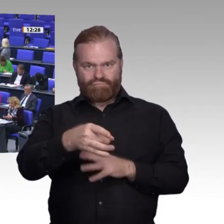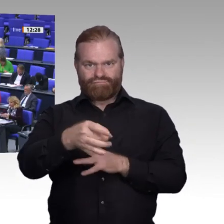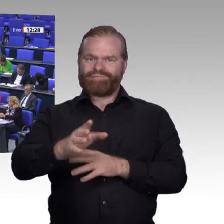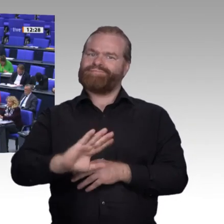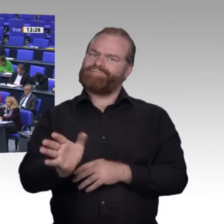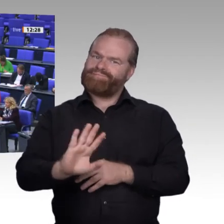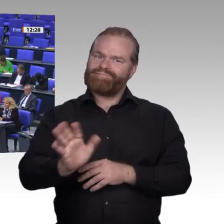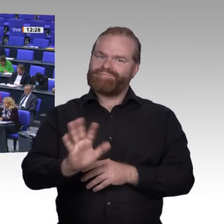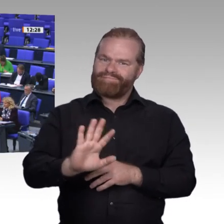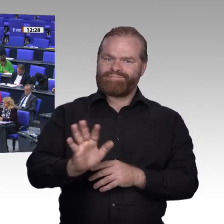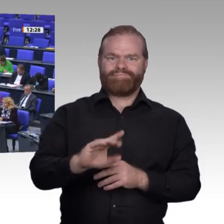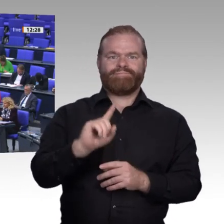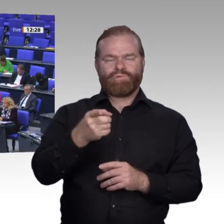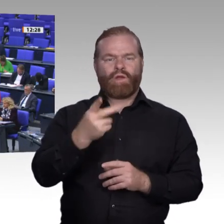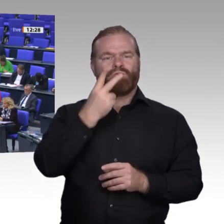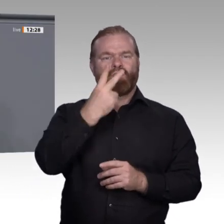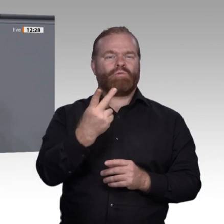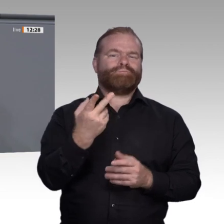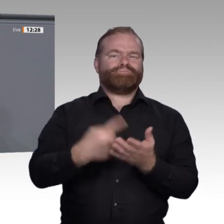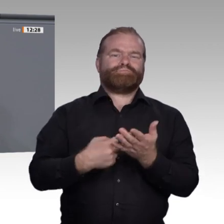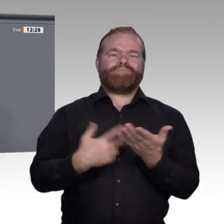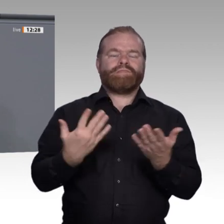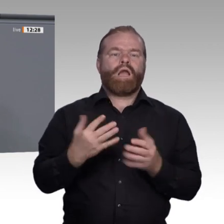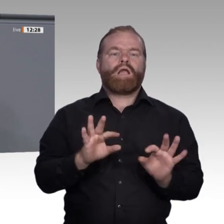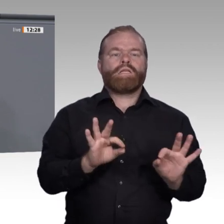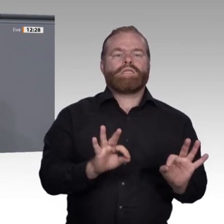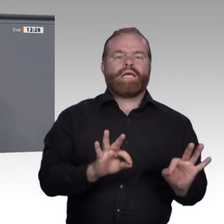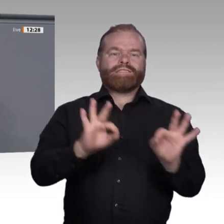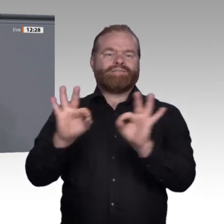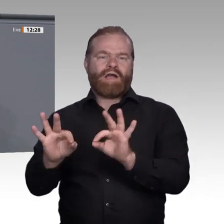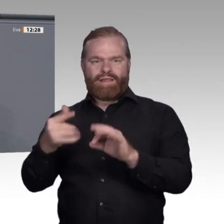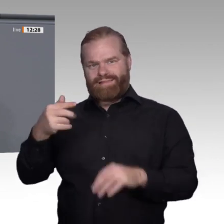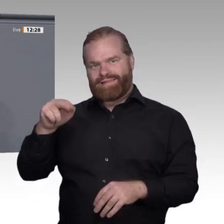und dabei auch beschäftigt zu bleiben. So schaffen wir Schutz und Chancen für